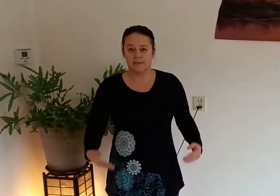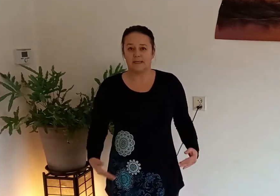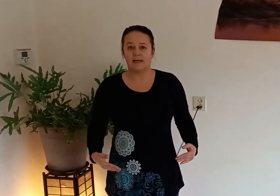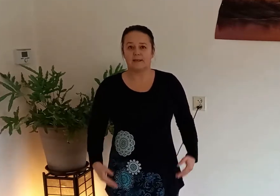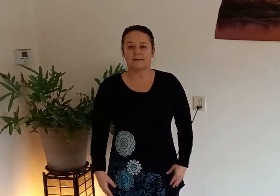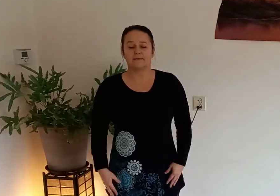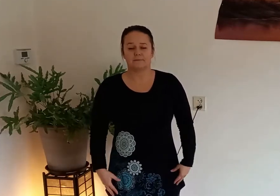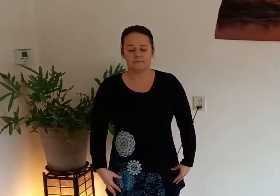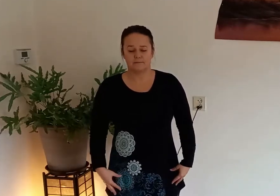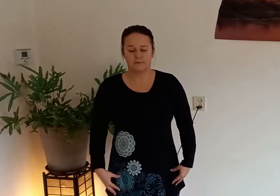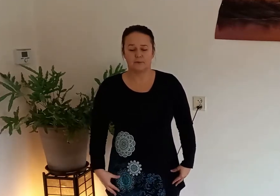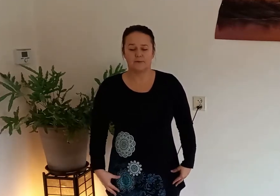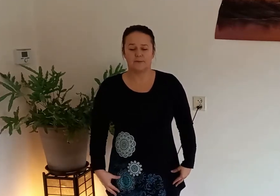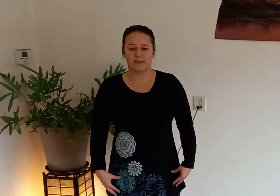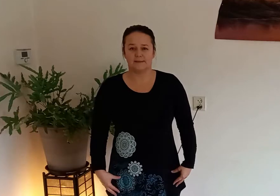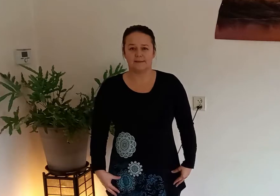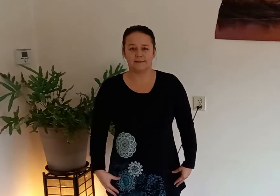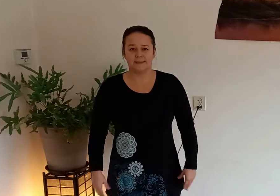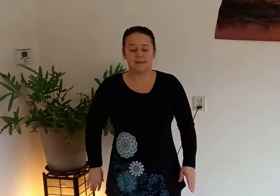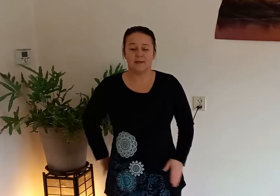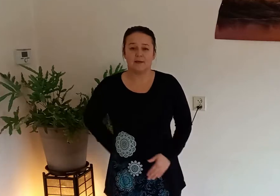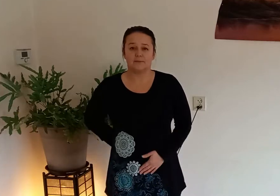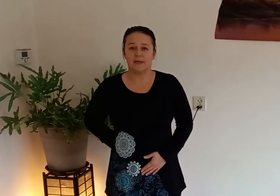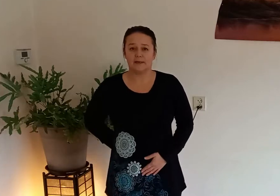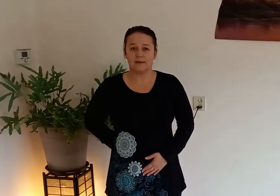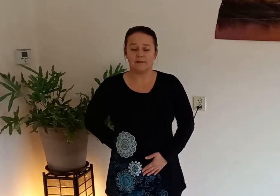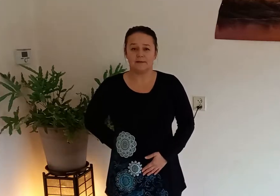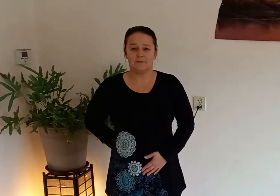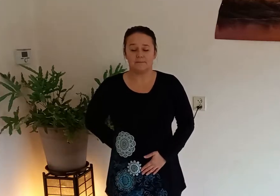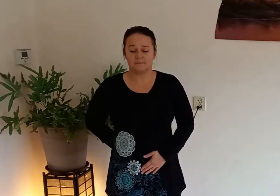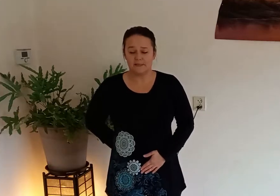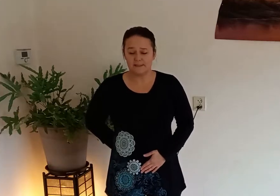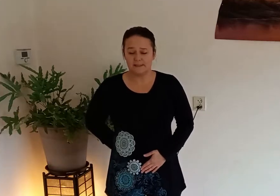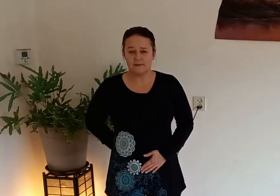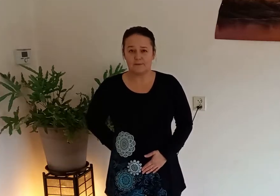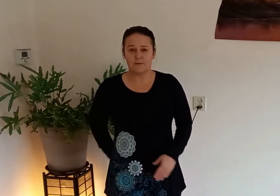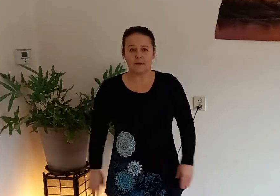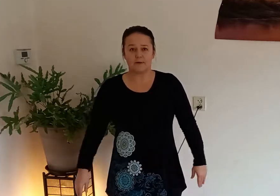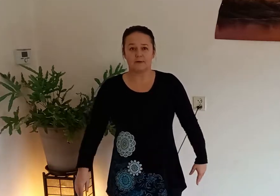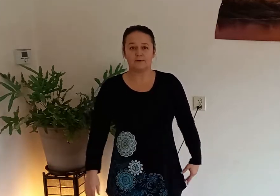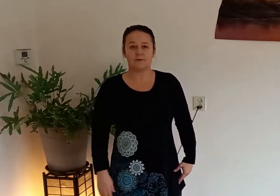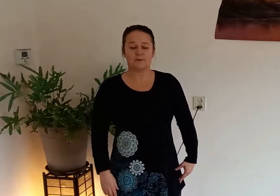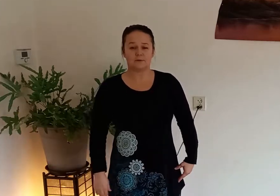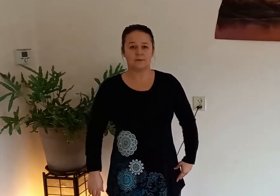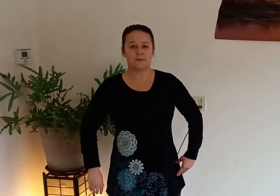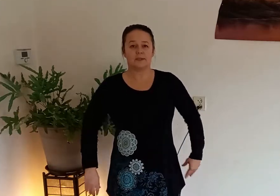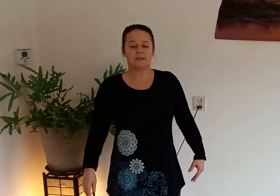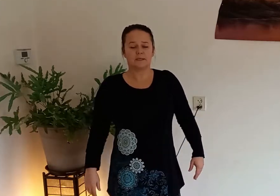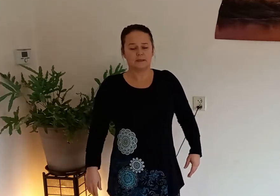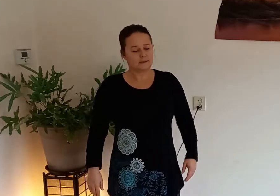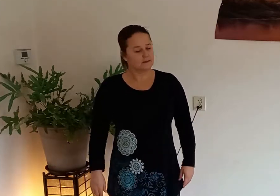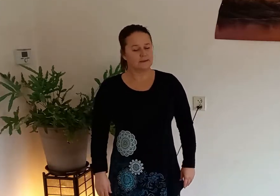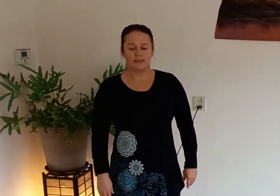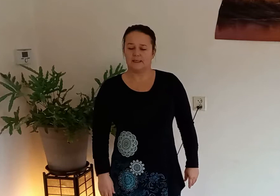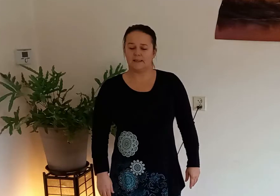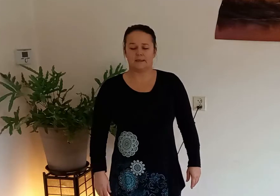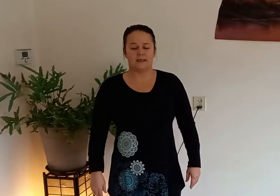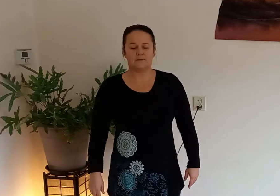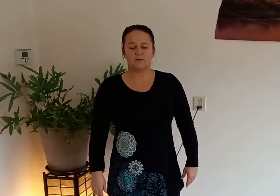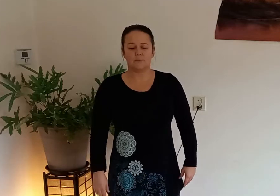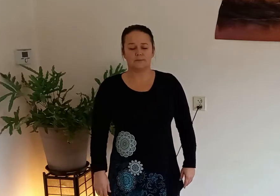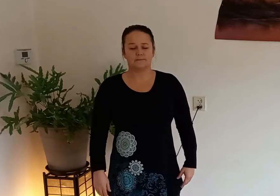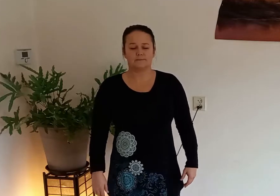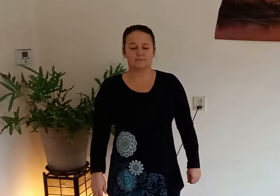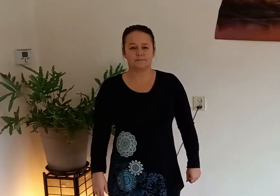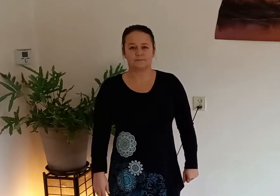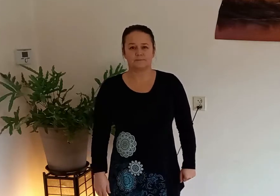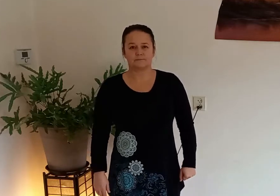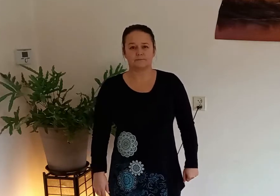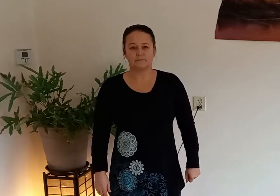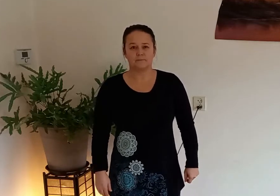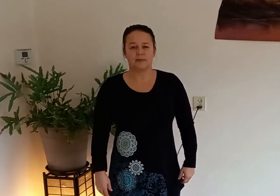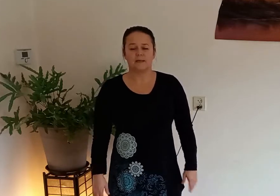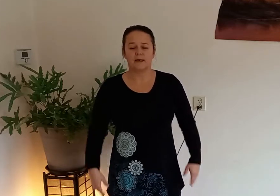aarde verbonden bent kantel het bekken ietsje naar voren zodat je ruggengraat recht is